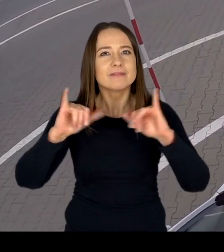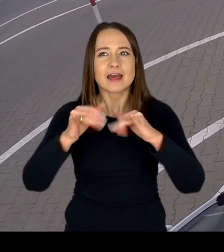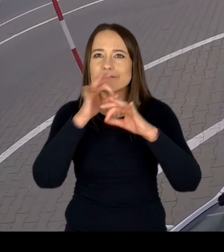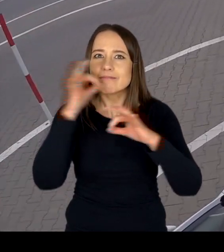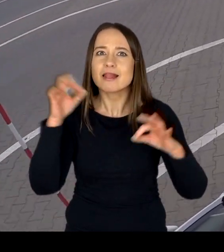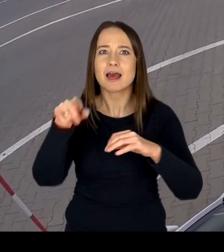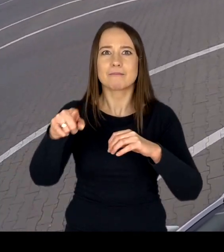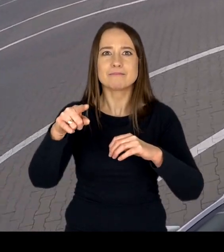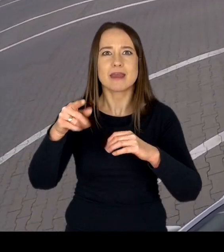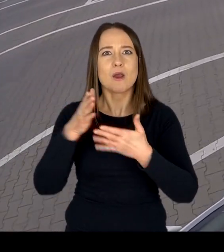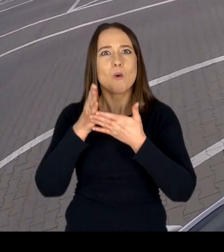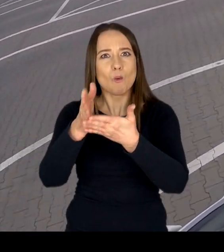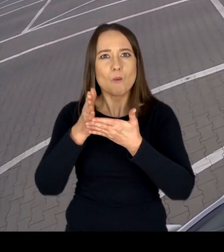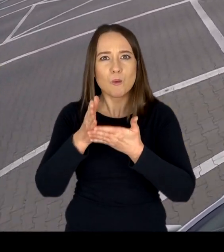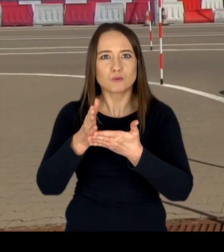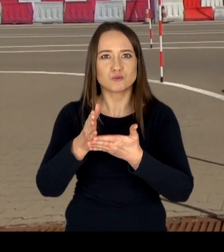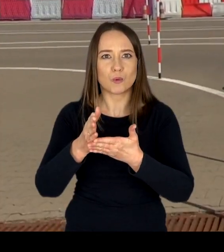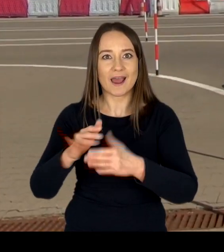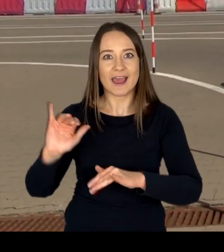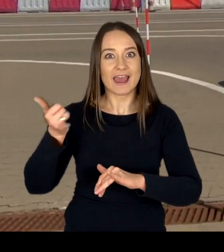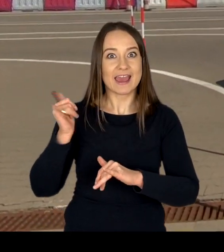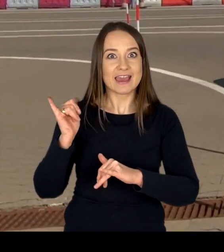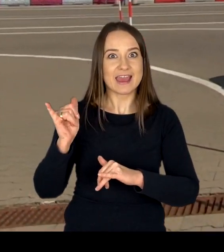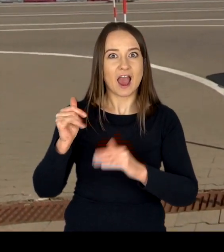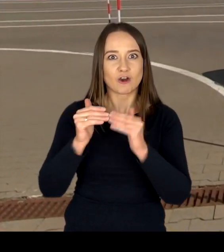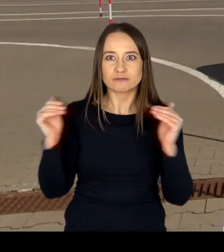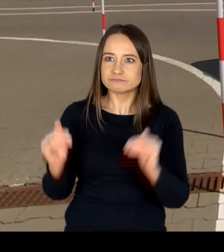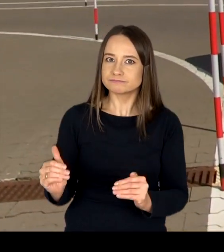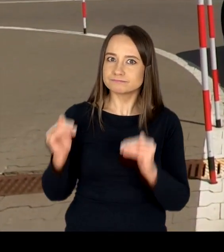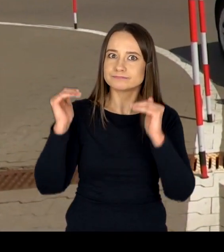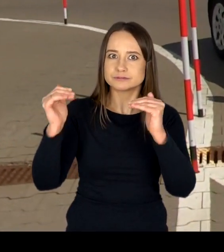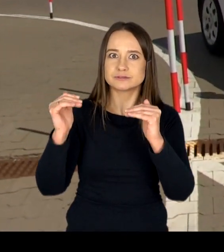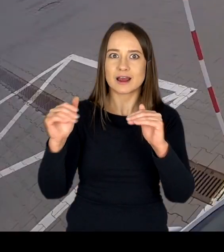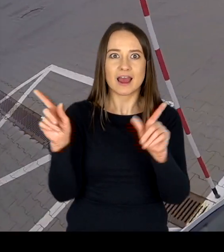oraz dbanie o najwyższą jakość i sprawność posiadanych pojazdów,